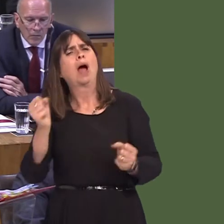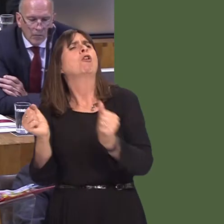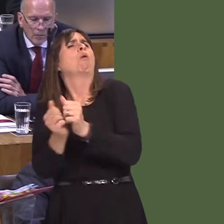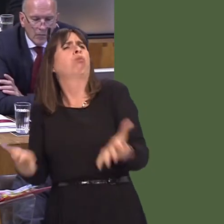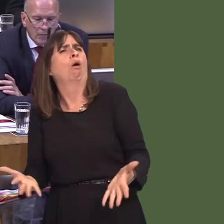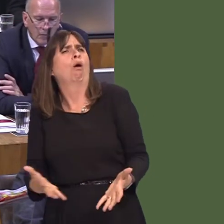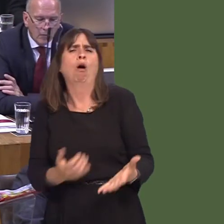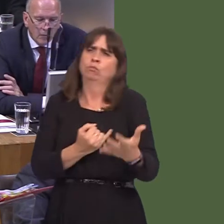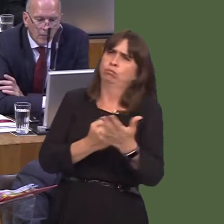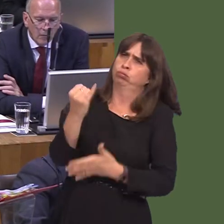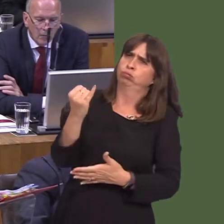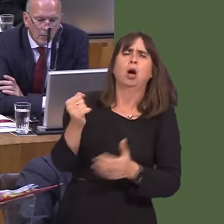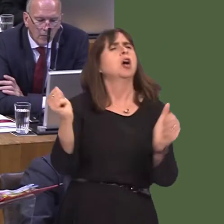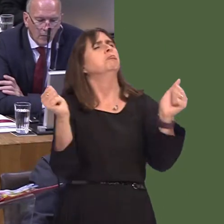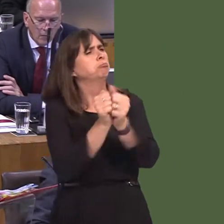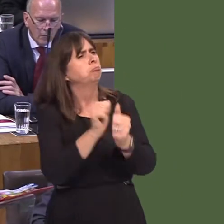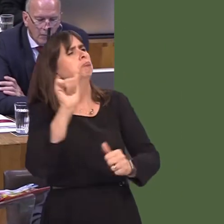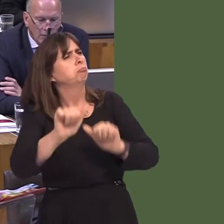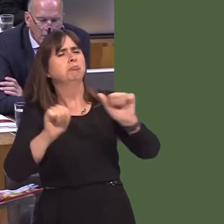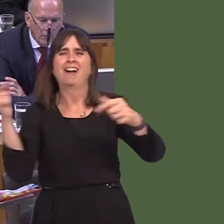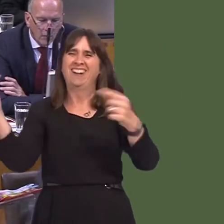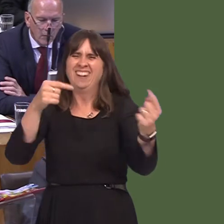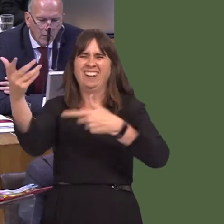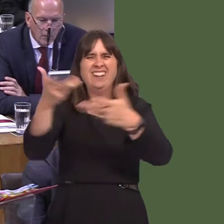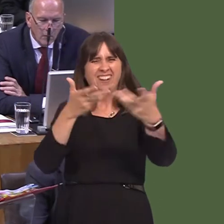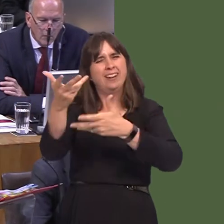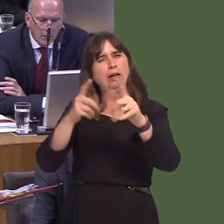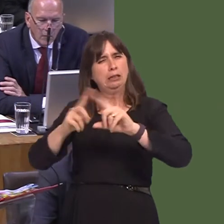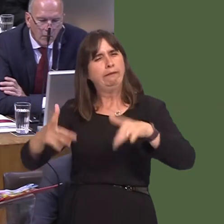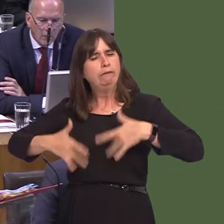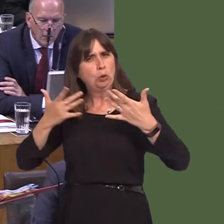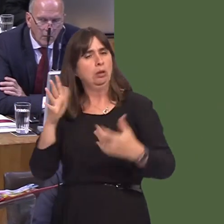what the outcome should be. As I've said before, it's hugely important that the health board